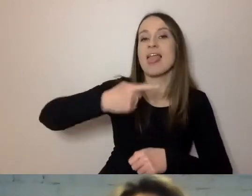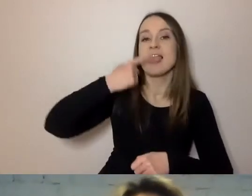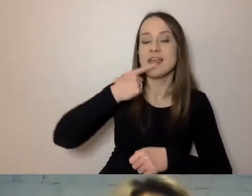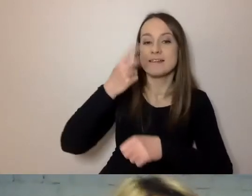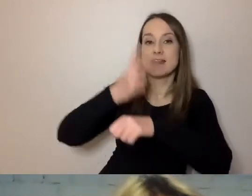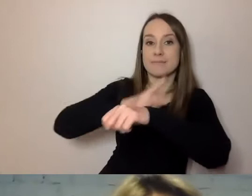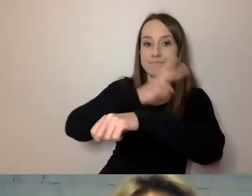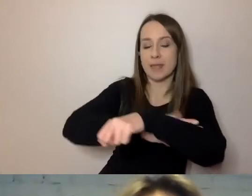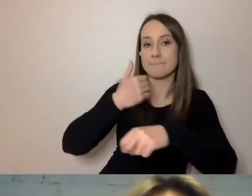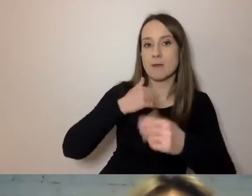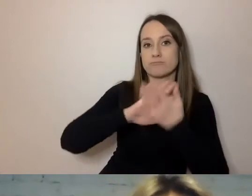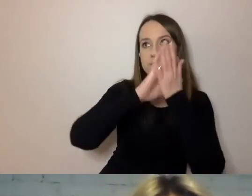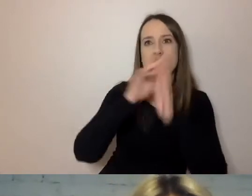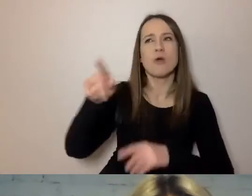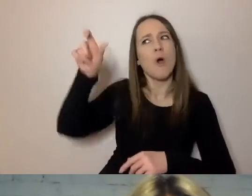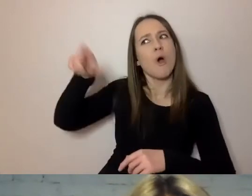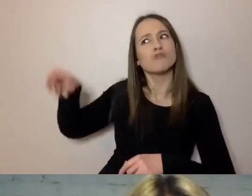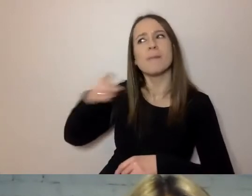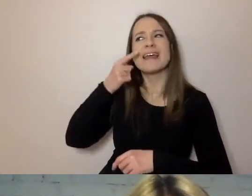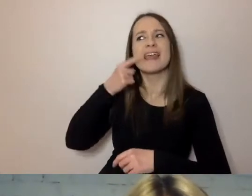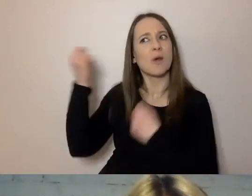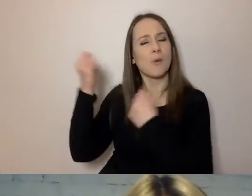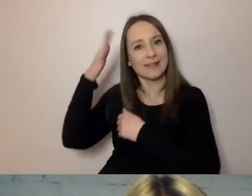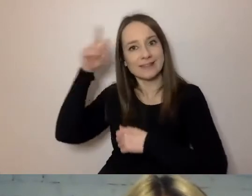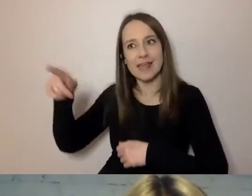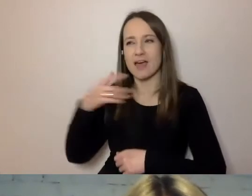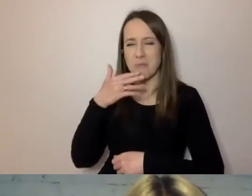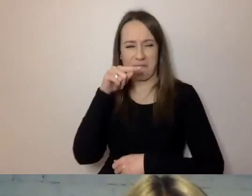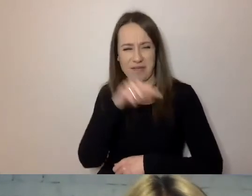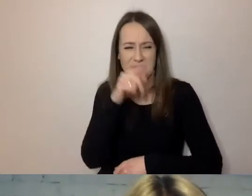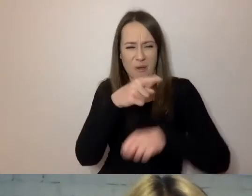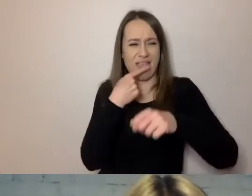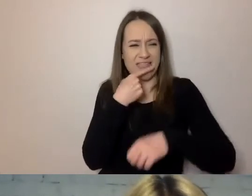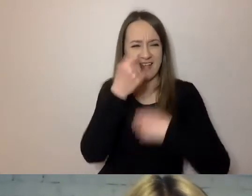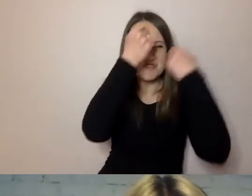językoznawcy zwracali uwagę, że jest zbyt trudny, zawiły, sztuczny.